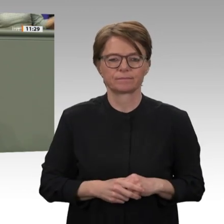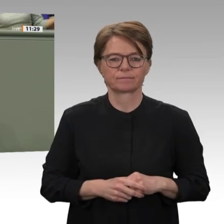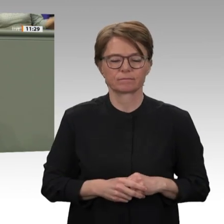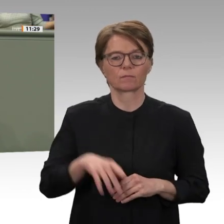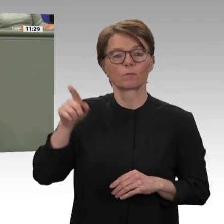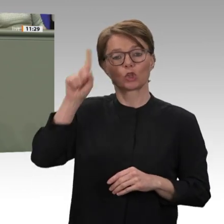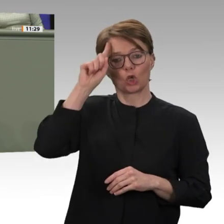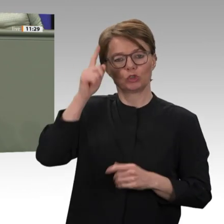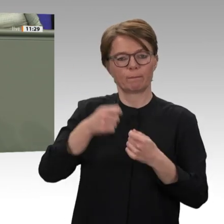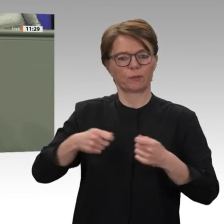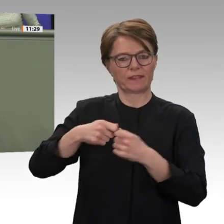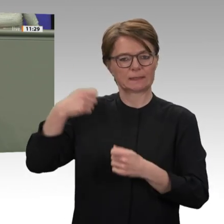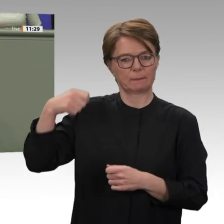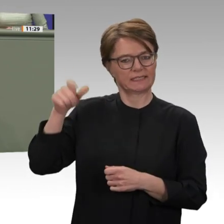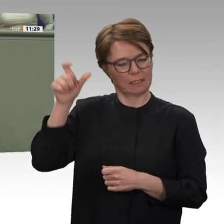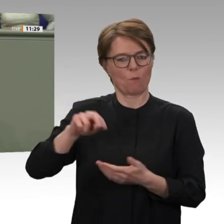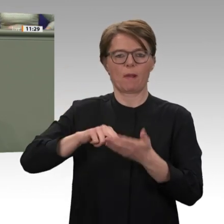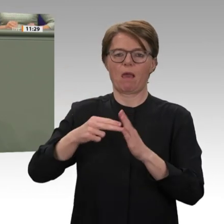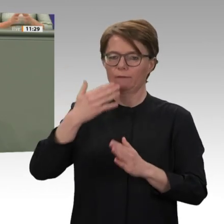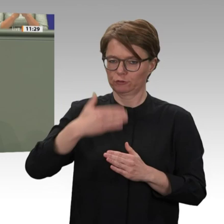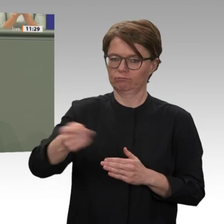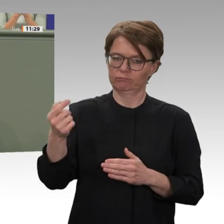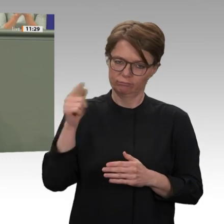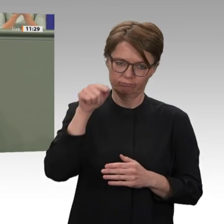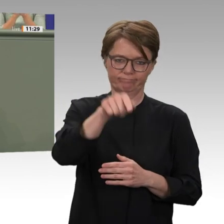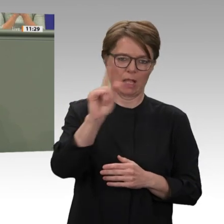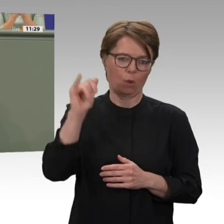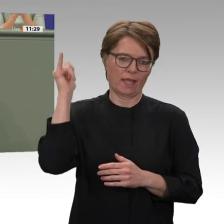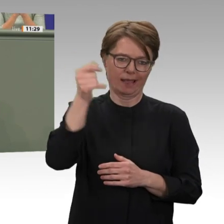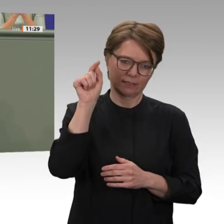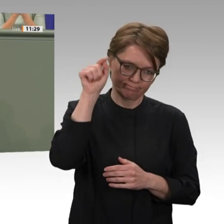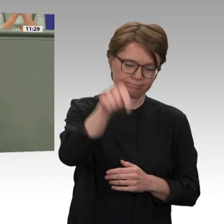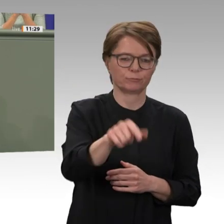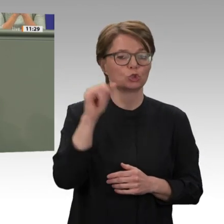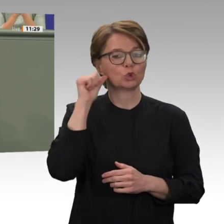sehr deutlich geworden. Ein Grund dafür ist, dass wir den Sudan auch während